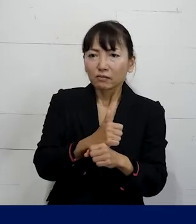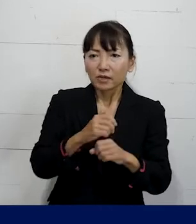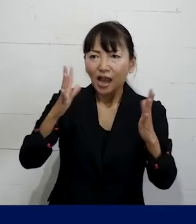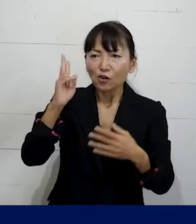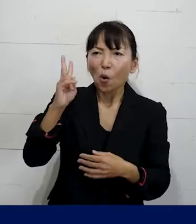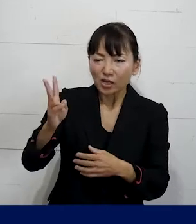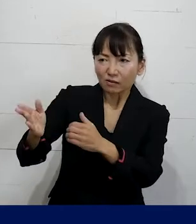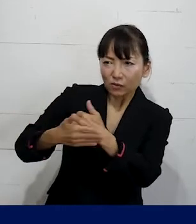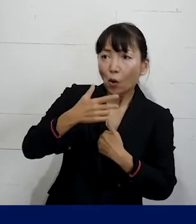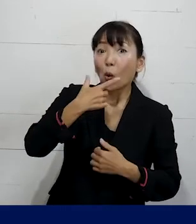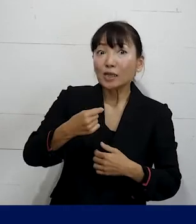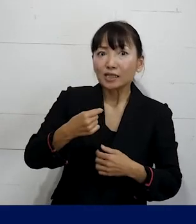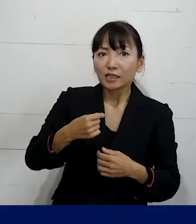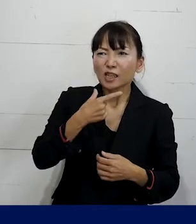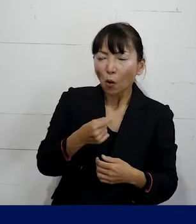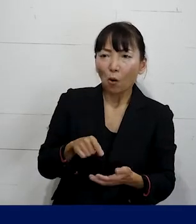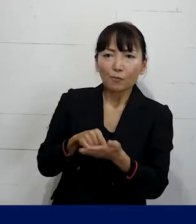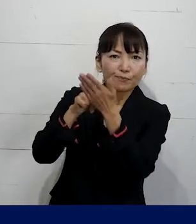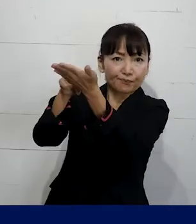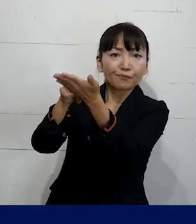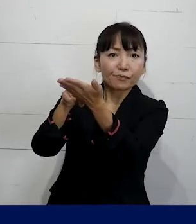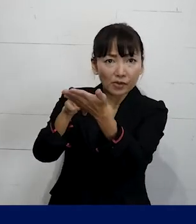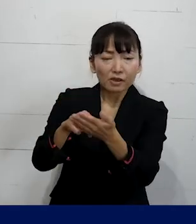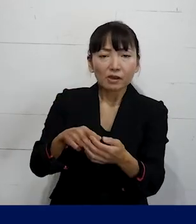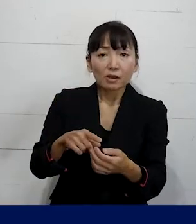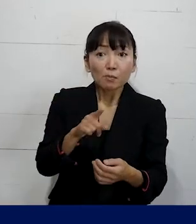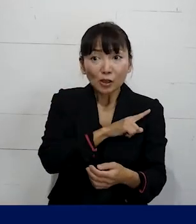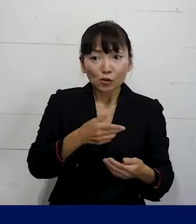ということを要求をしながらまずは復職を実現し